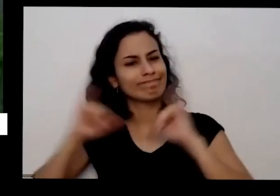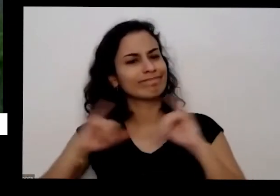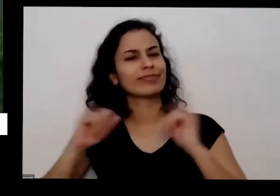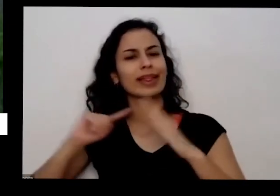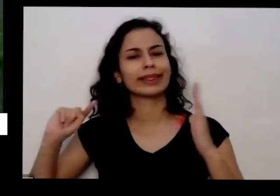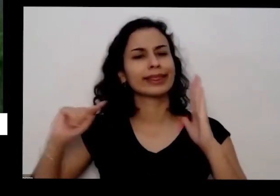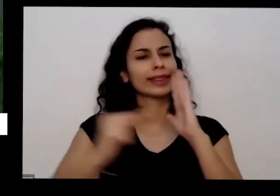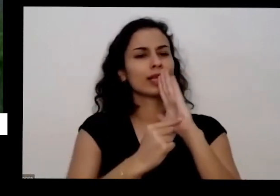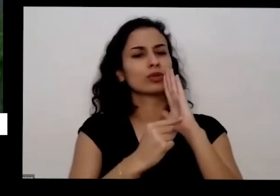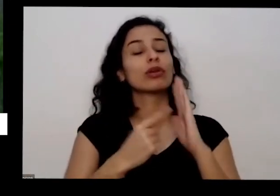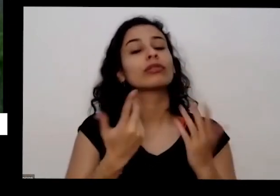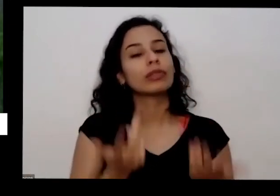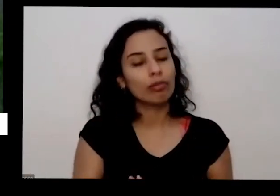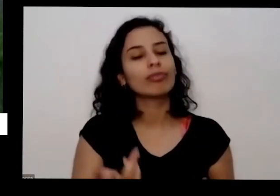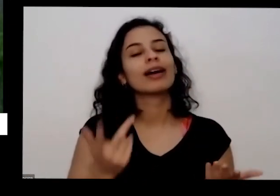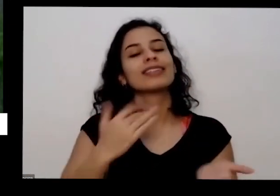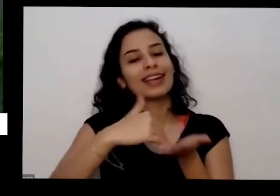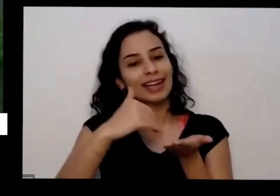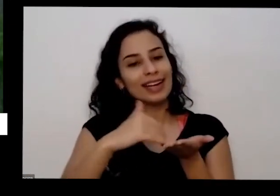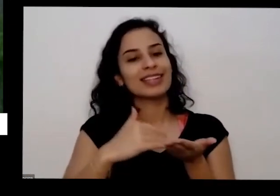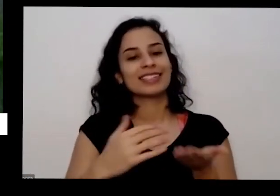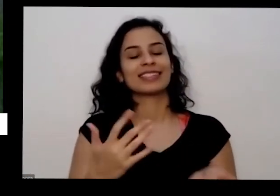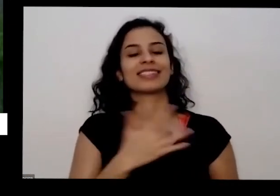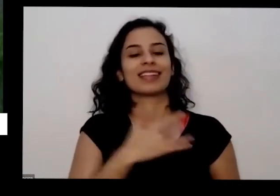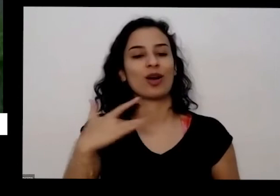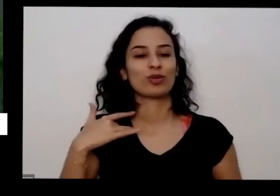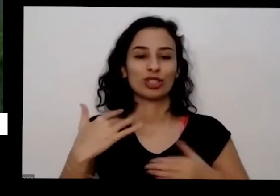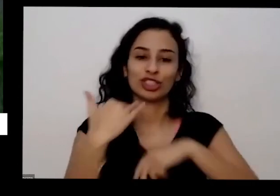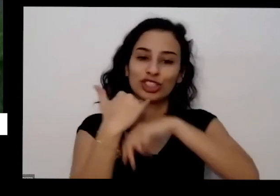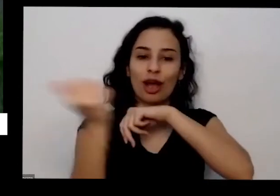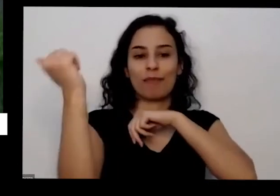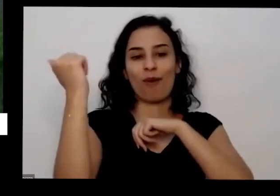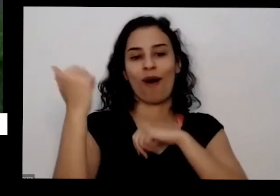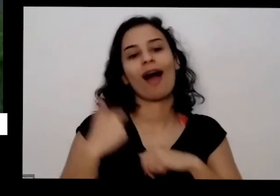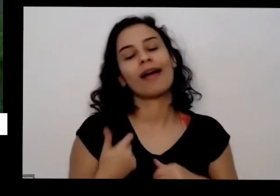de volta e vou te a gente vai lá e procura e eu levei assim mudas essa dentro daquele